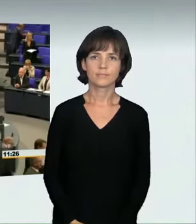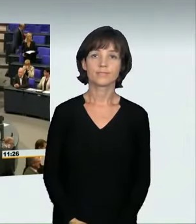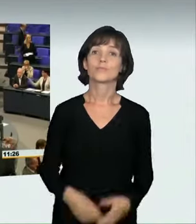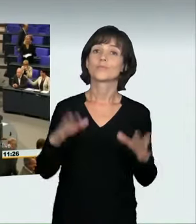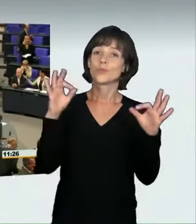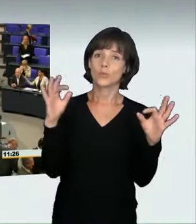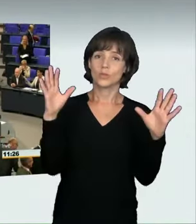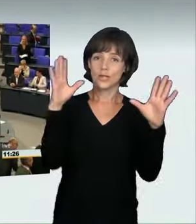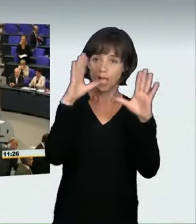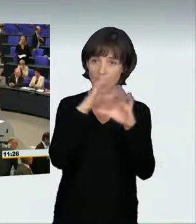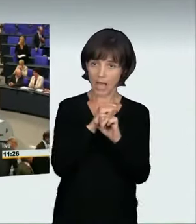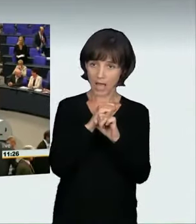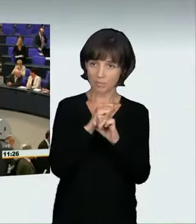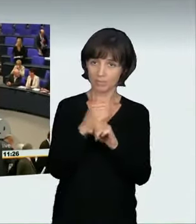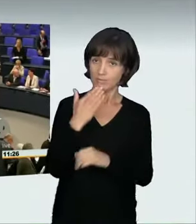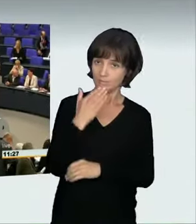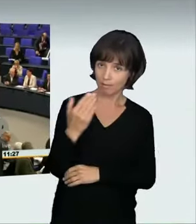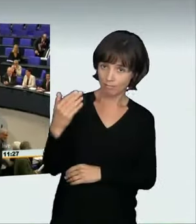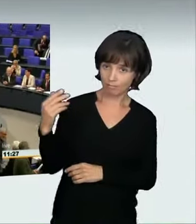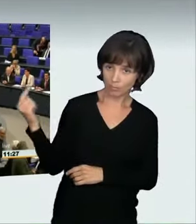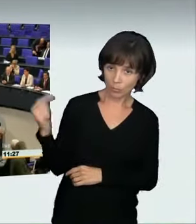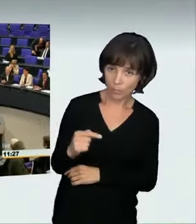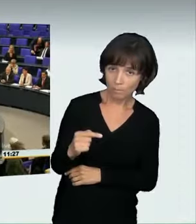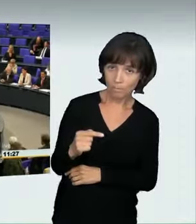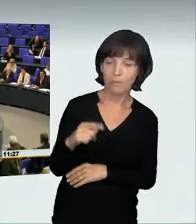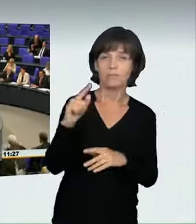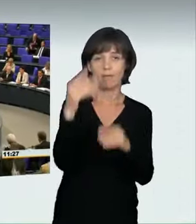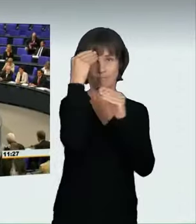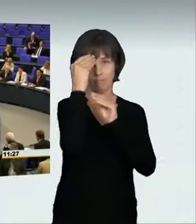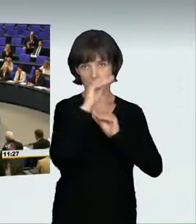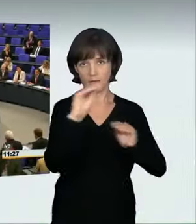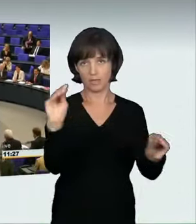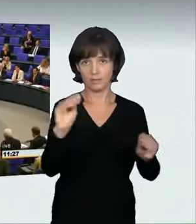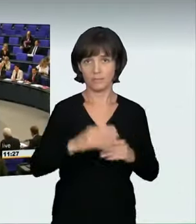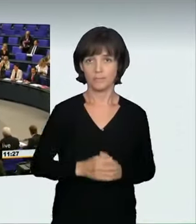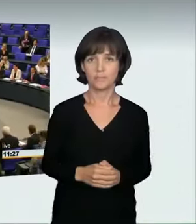(Sprecherwechsel): „Guten Abend, dürfen wir bitte reinkommen? Wir haben Ihnen eine Nachricht zu überbringen.“